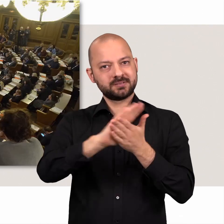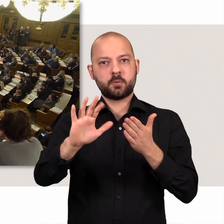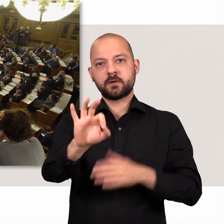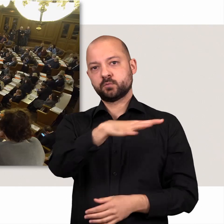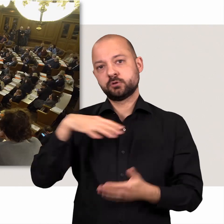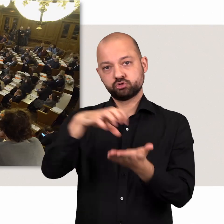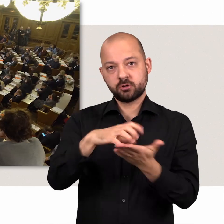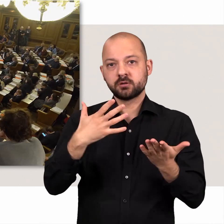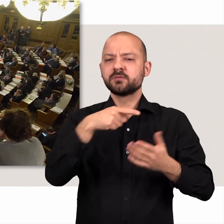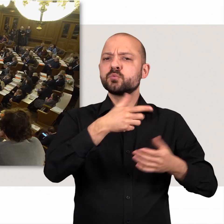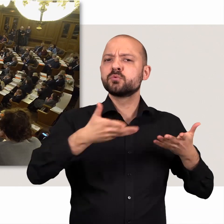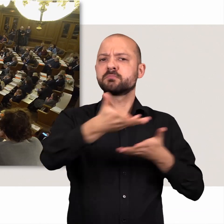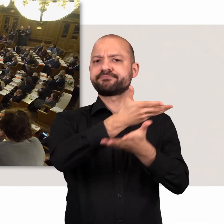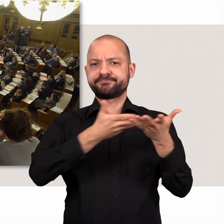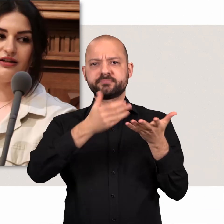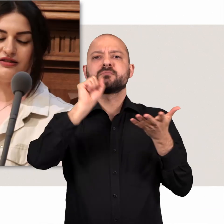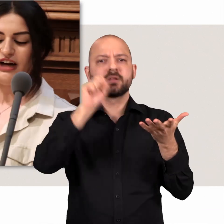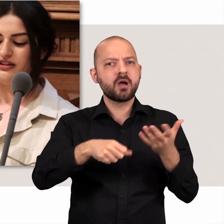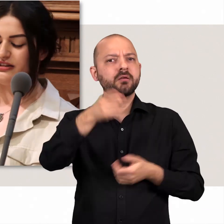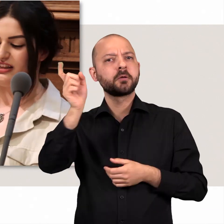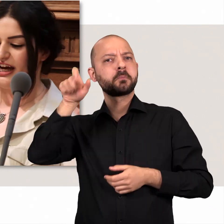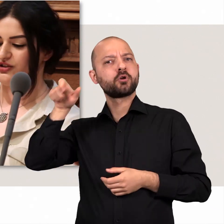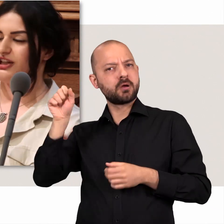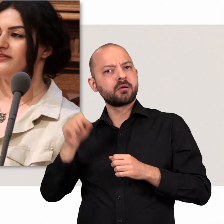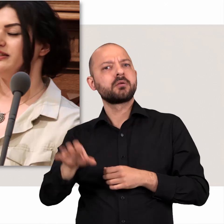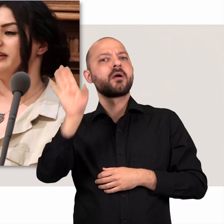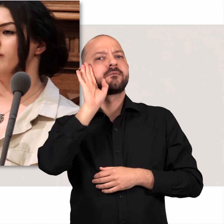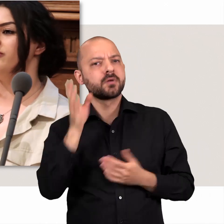In den Debatten der Bürgerschaft können Bürgerinnen und Bürger erfahren,